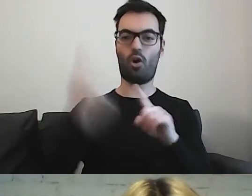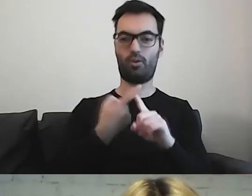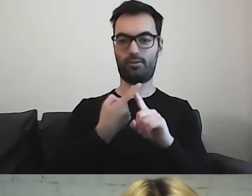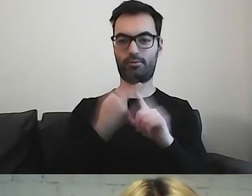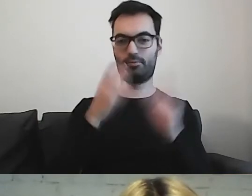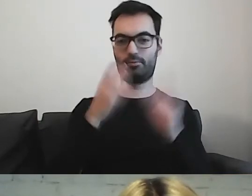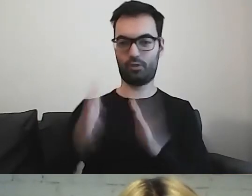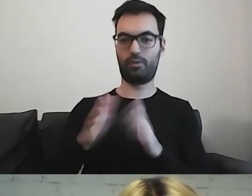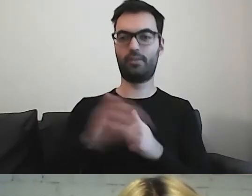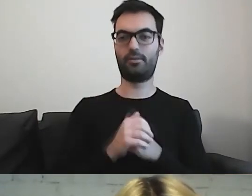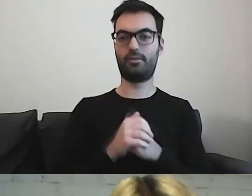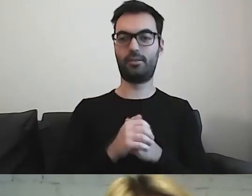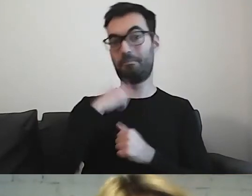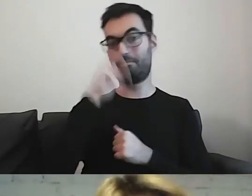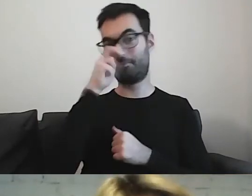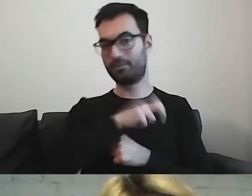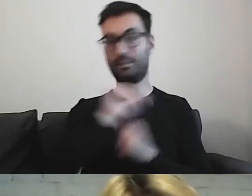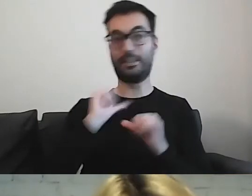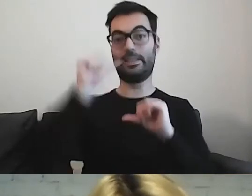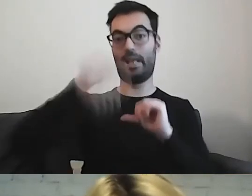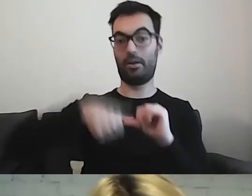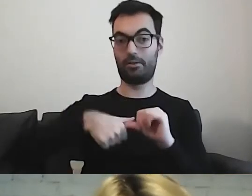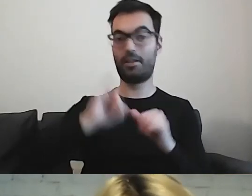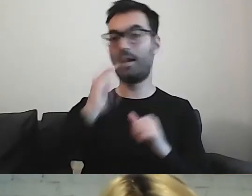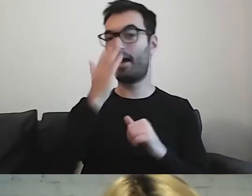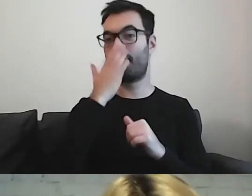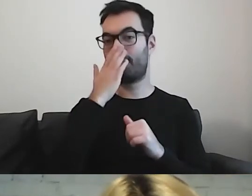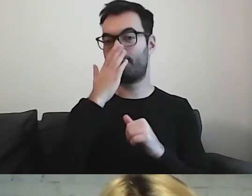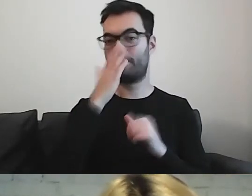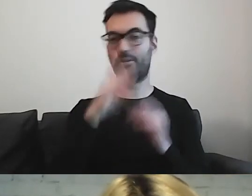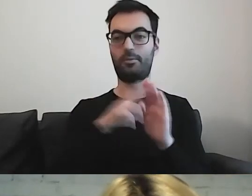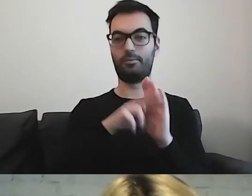Jestem ciekawa, jak za rok będą wyglądały te dokumenty.